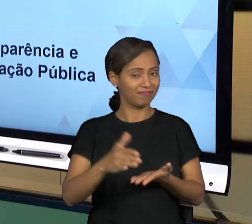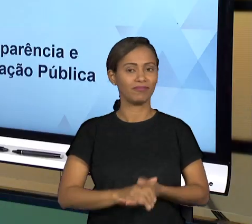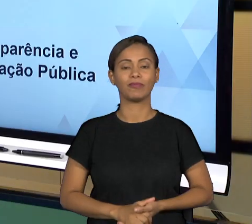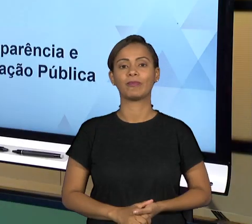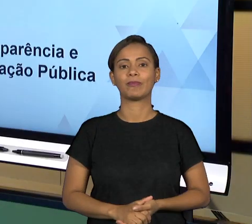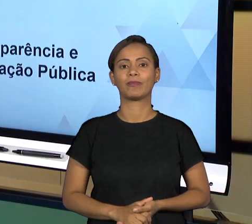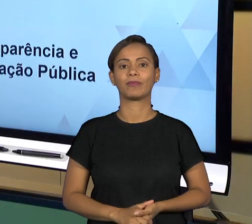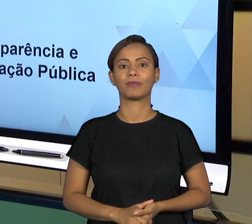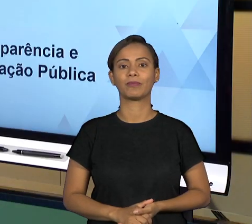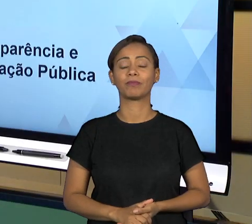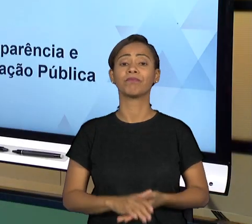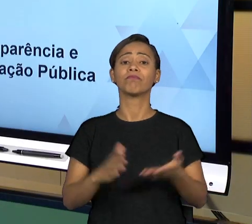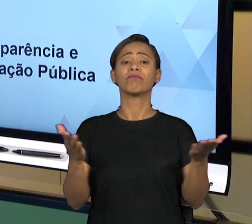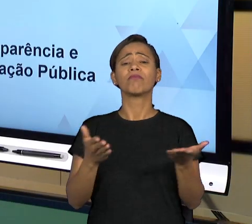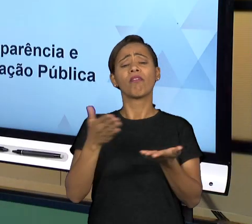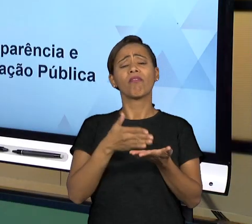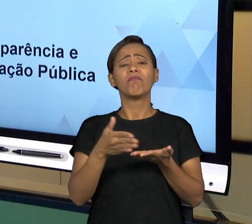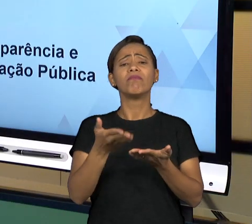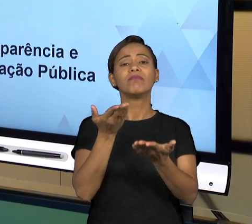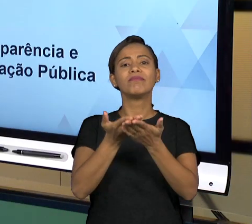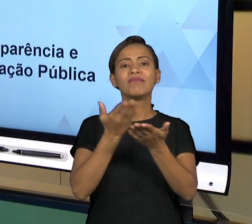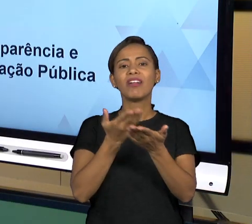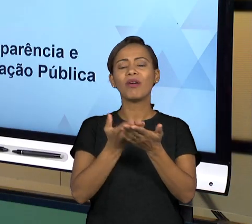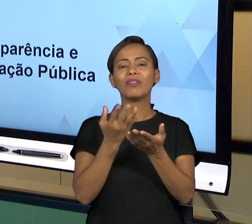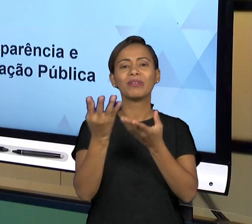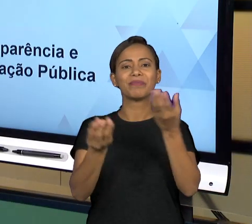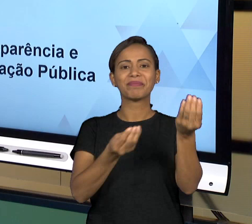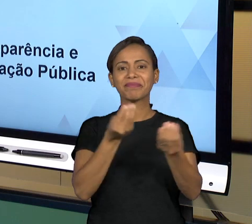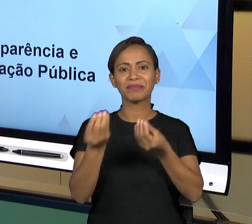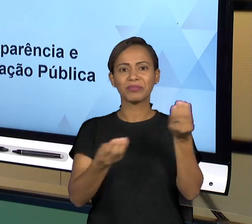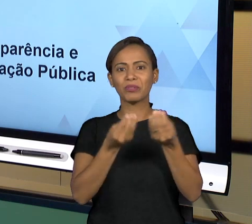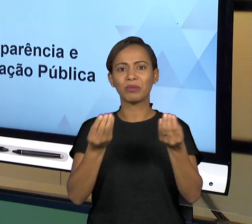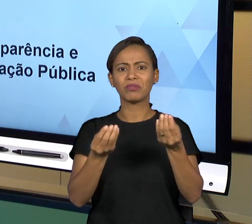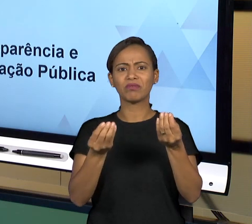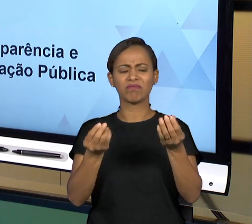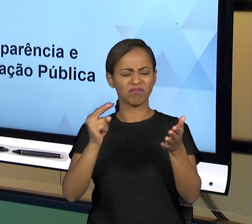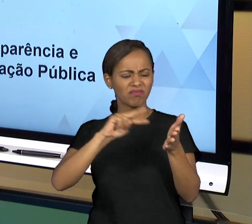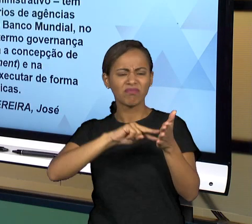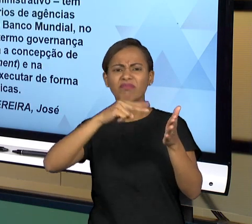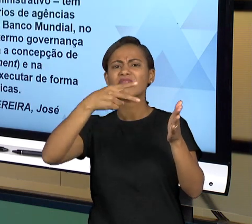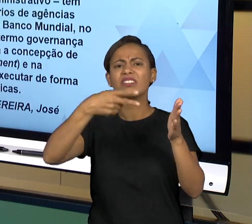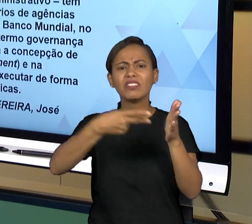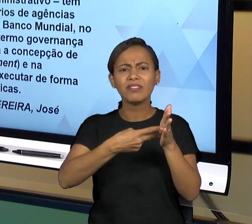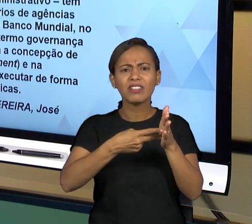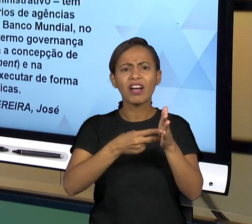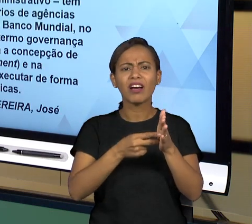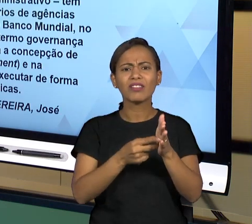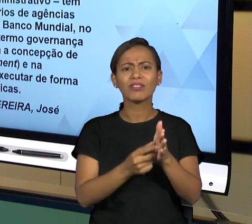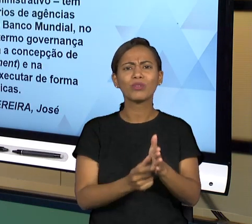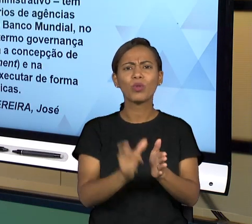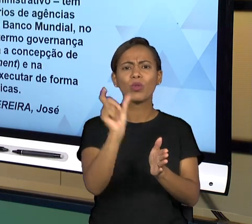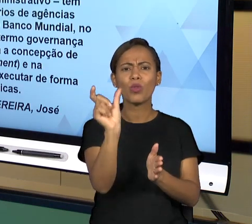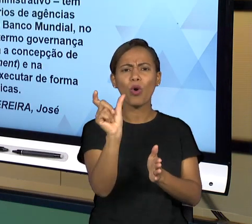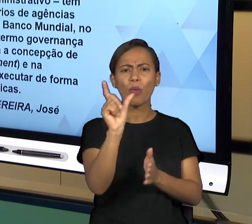PARA COMEÇAR A NOSSA AULA, VAMOS TRATAR DA DEFINIÇÃO. ENTÃO DEFINIÇÃO DE GOVERNANÇA...